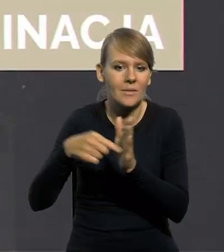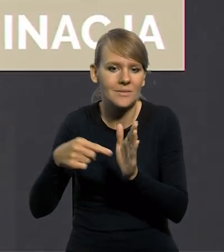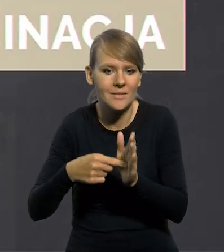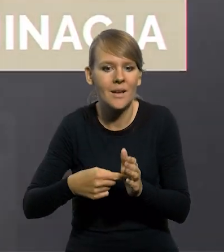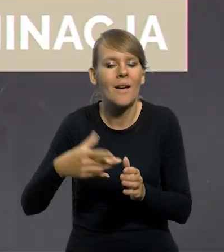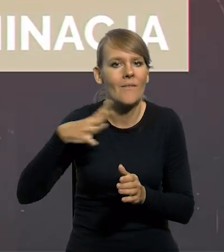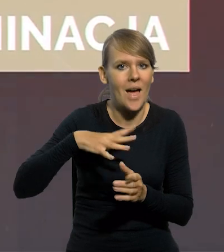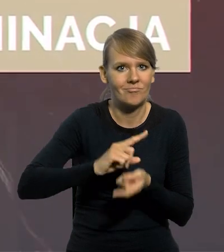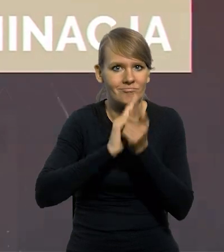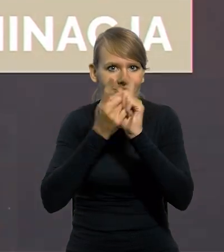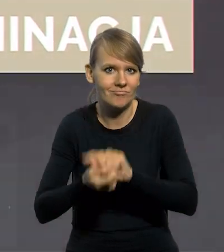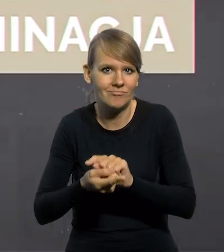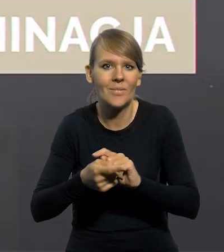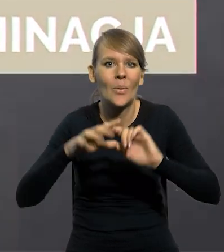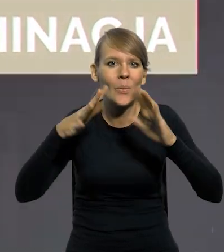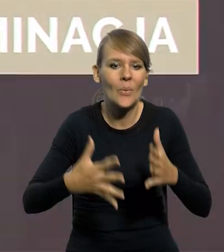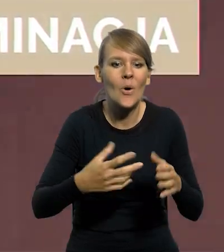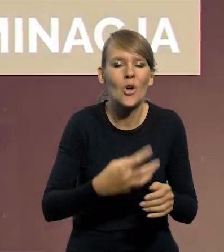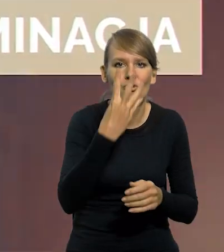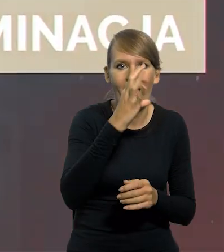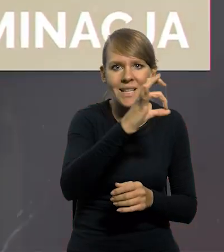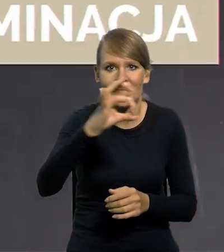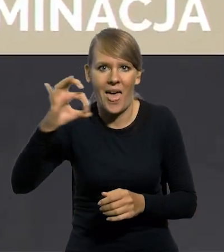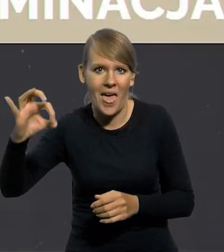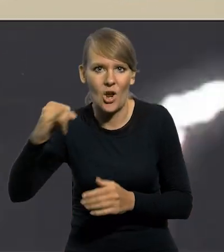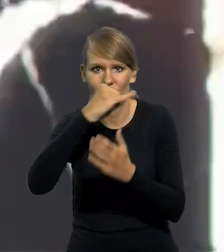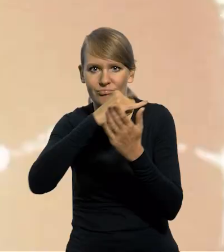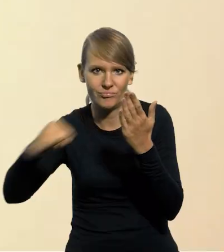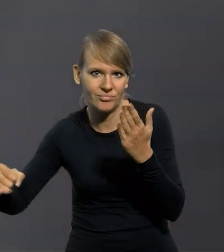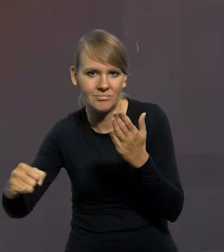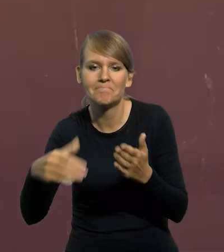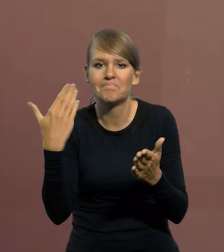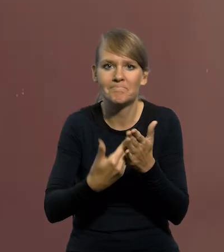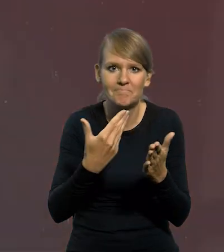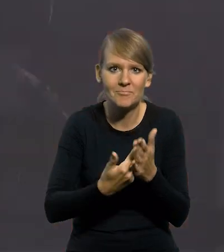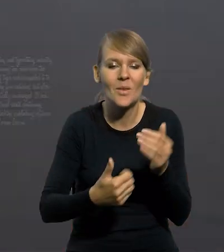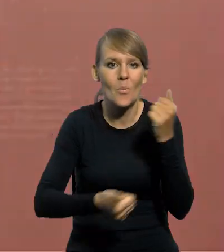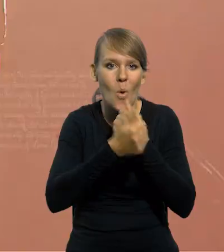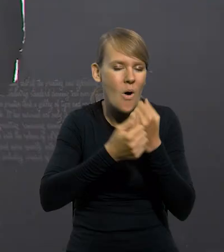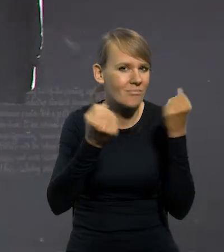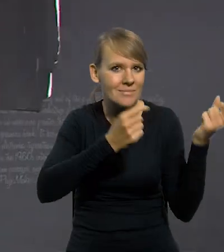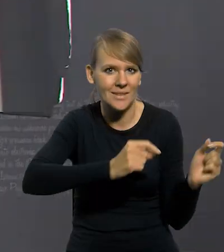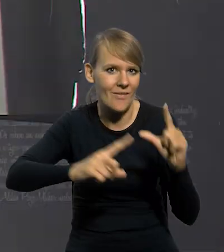która przeszła do historii, jako skreślenie czterech zer. Powodem jej przeprowadzenia było zahamowanie hiperinflacji